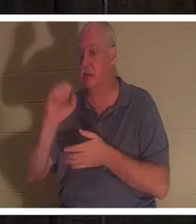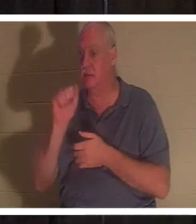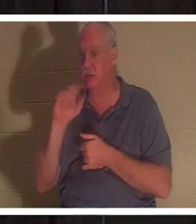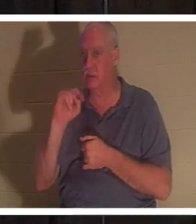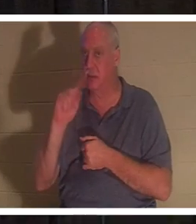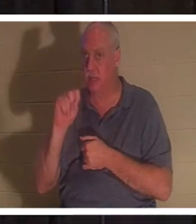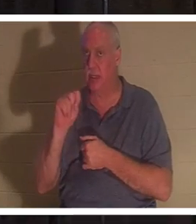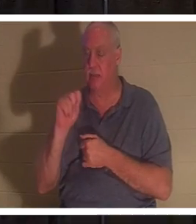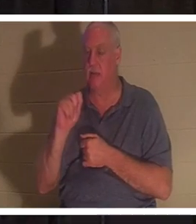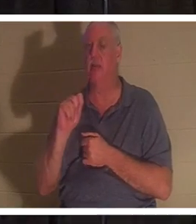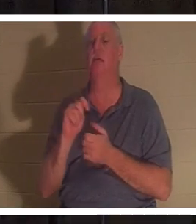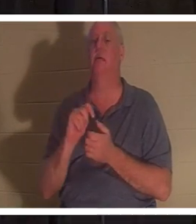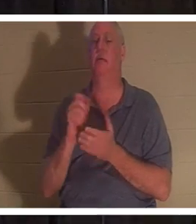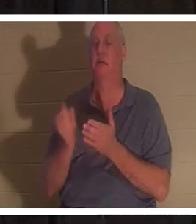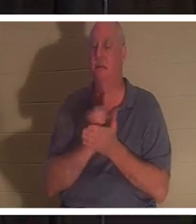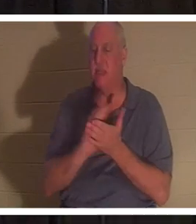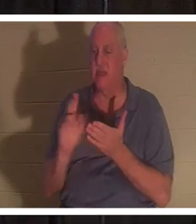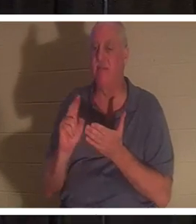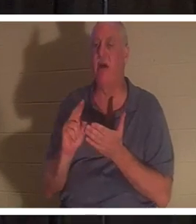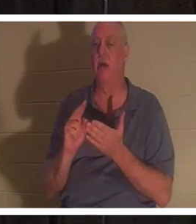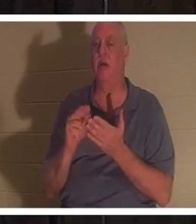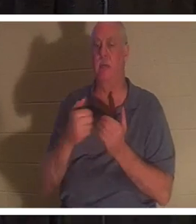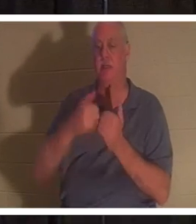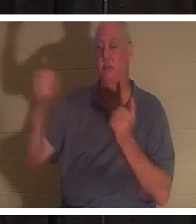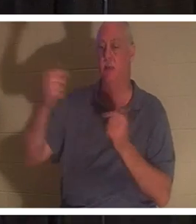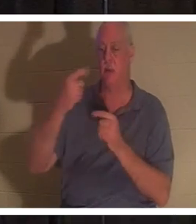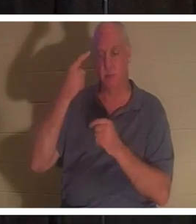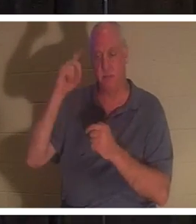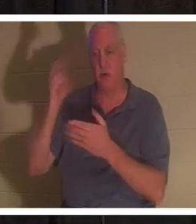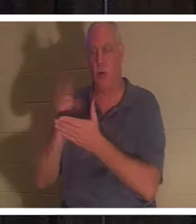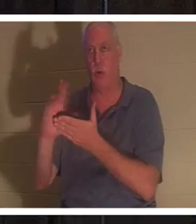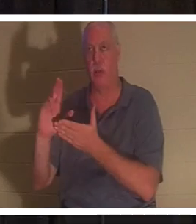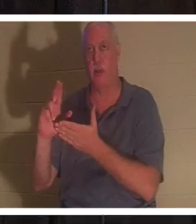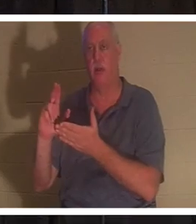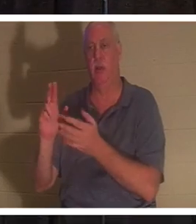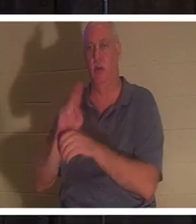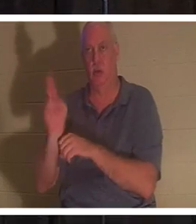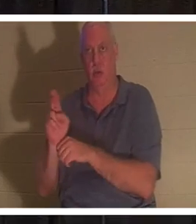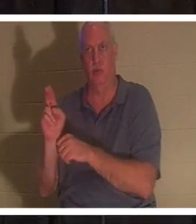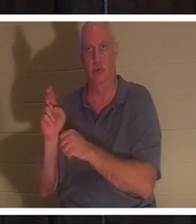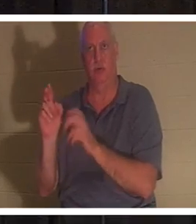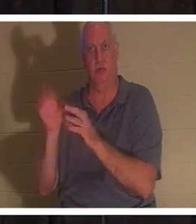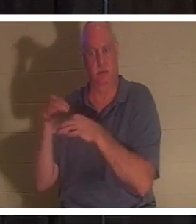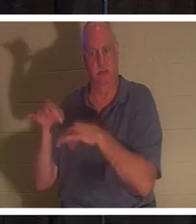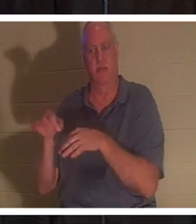was bedeutet, für den heiligen Gebrauch abgesondert werden. Eine Person, die ihr Leben am Fuße des